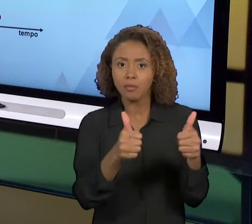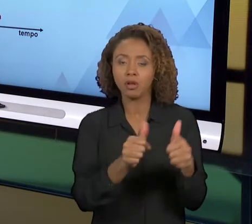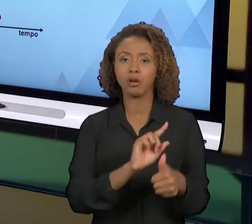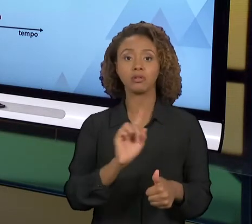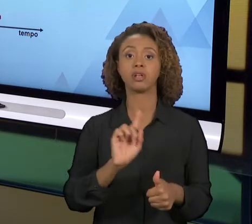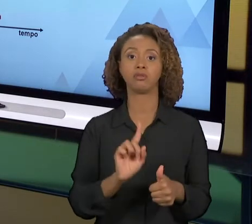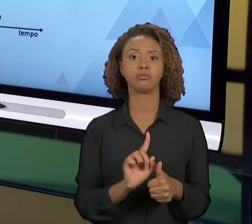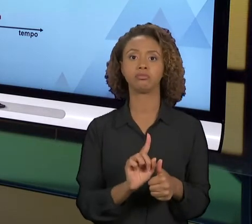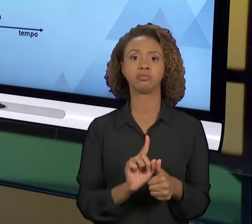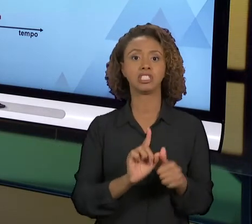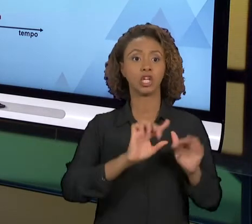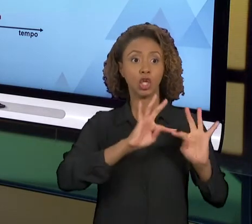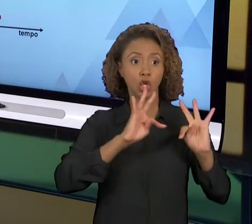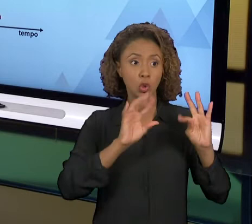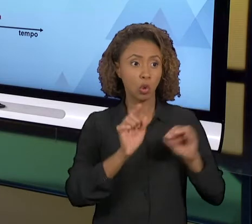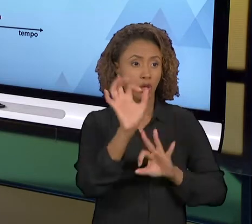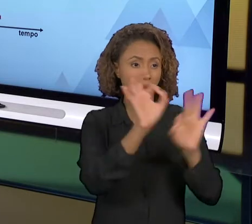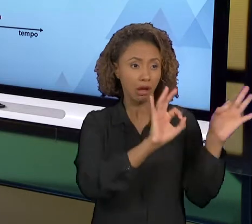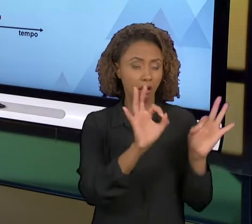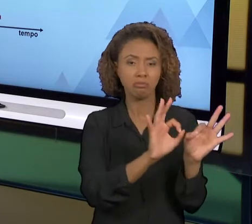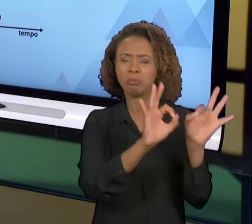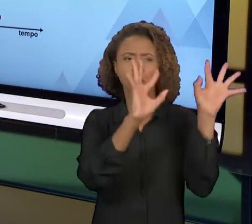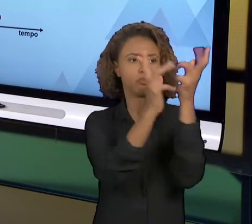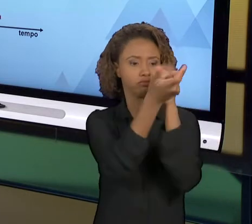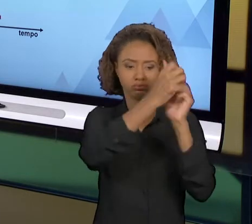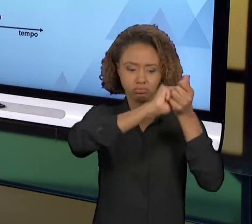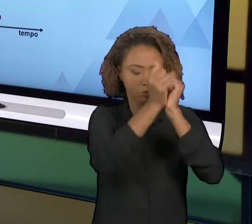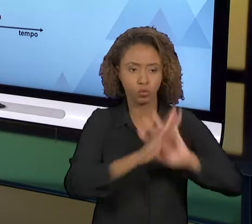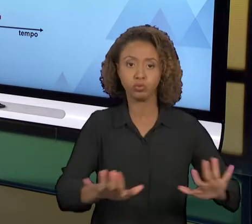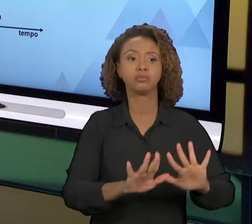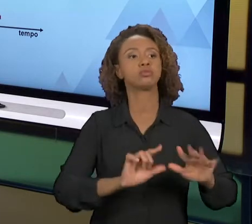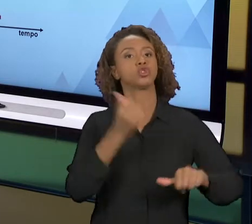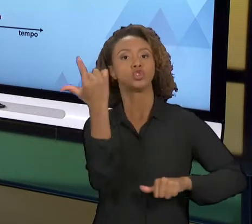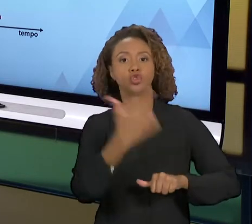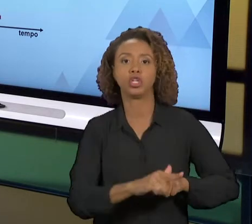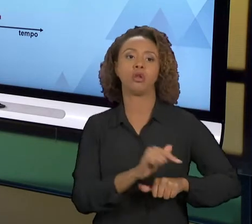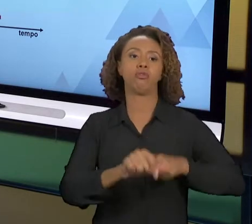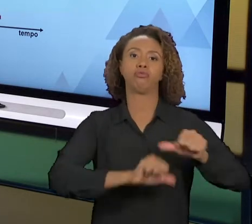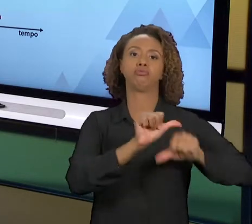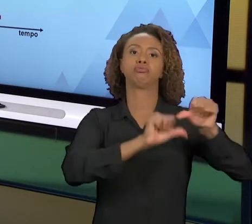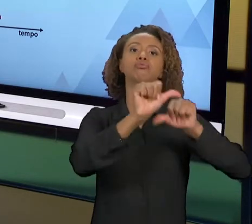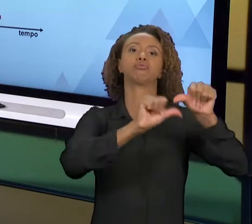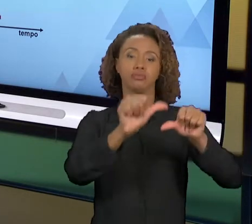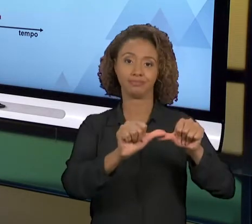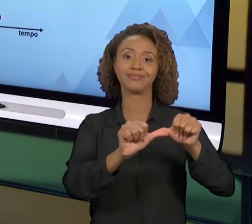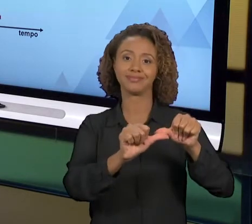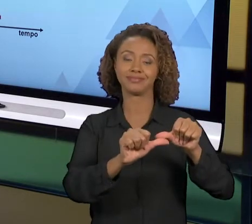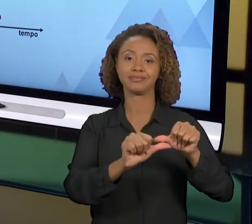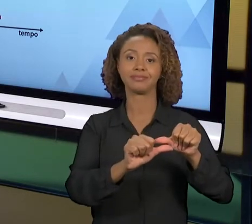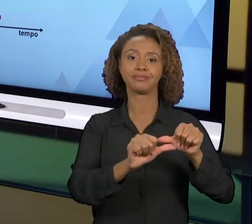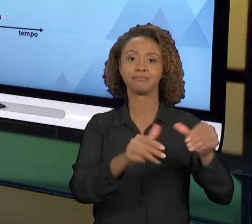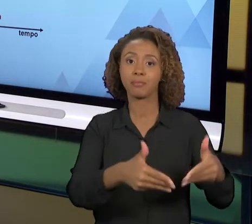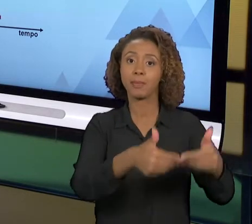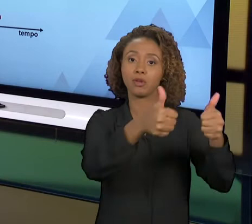DIFERENTE. SÃO DUAS FILOSOFIAS DISTINTAS, E O BENEFÍCIO DA MELHORIA CONTÍNUA É QUE VOCÊ VAI